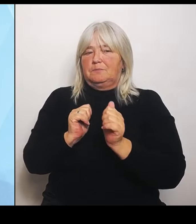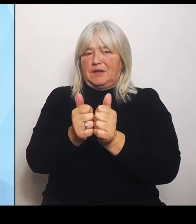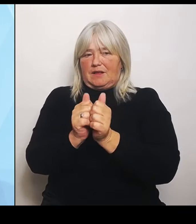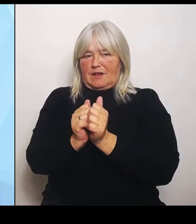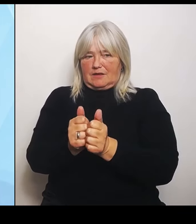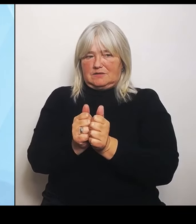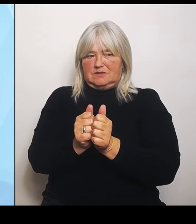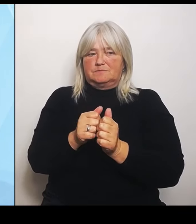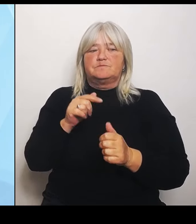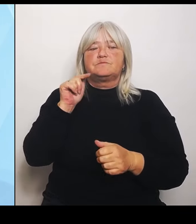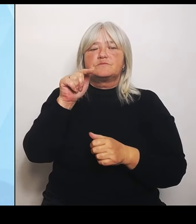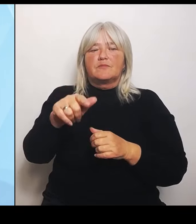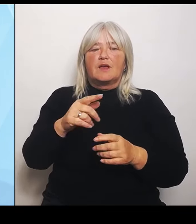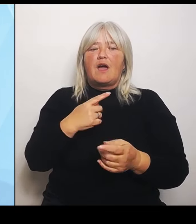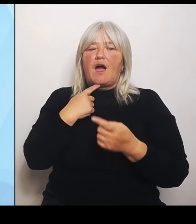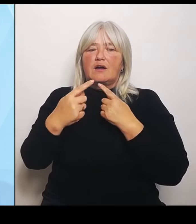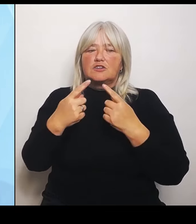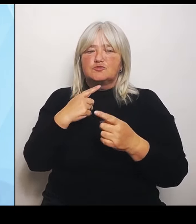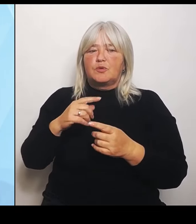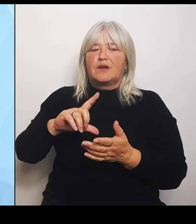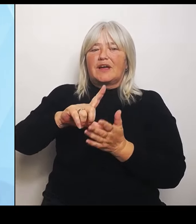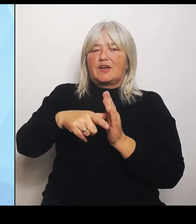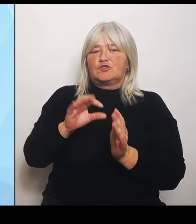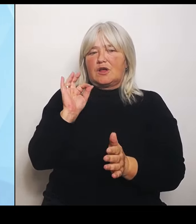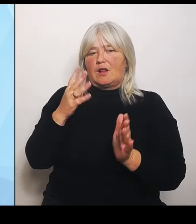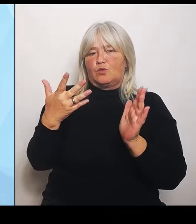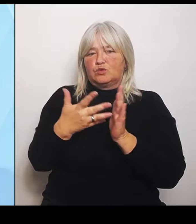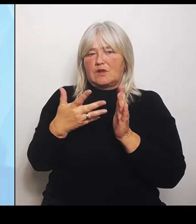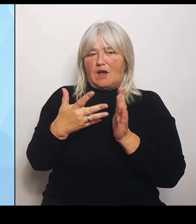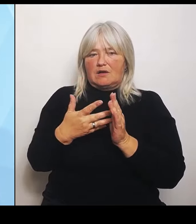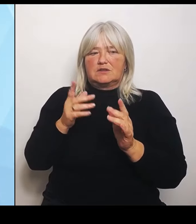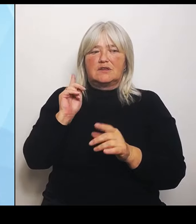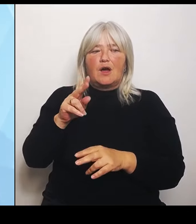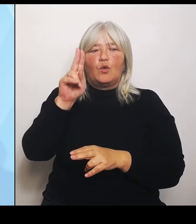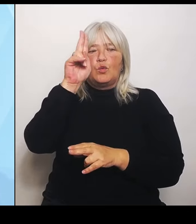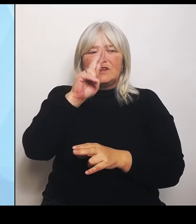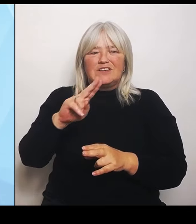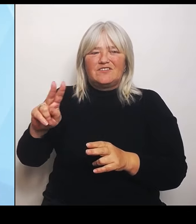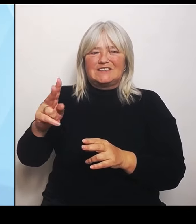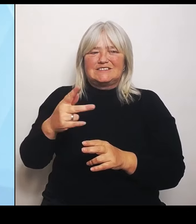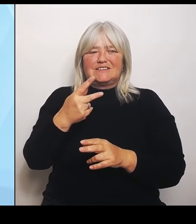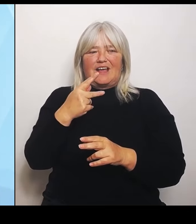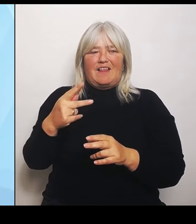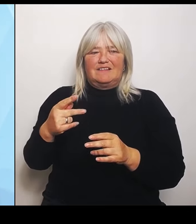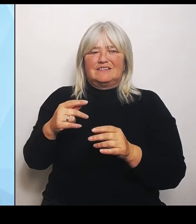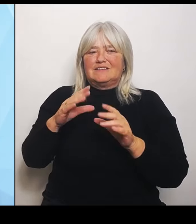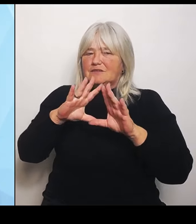erforderlichen Umfang mitwirken. Sechstens und das ist mir ein ganz wichtiger Punkt,